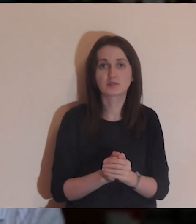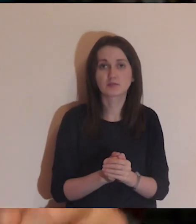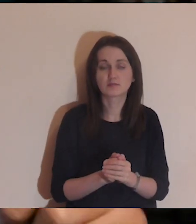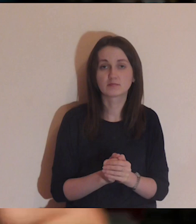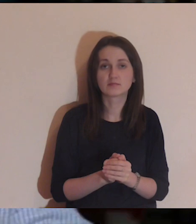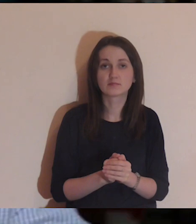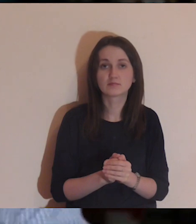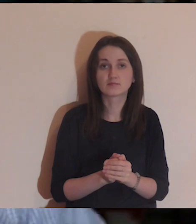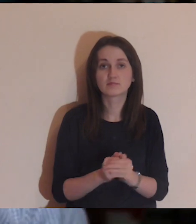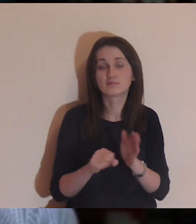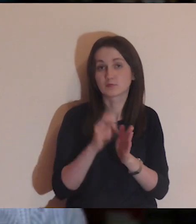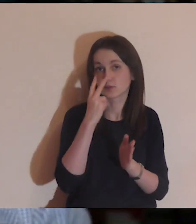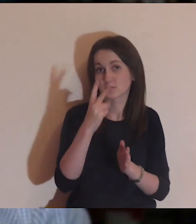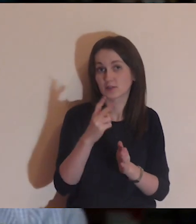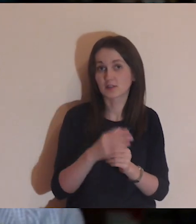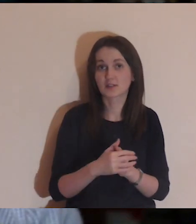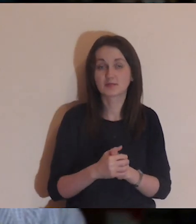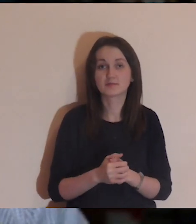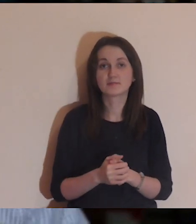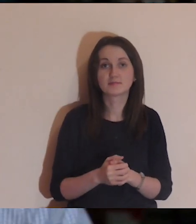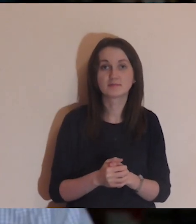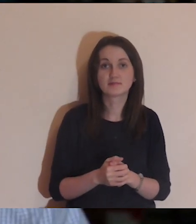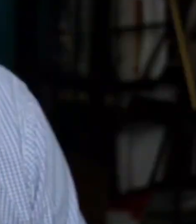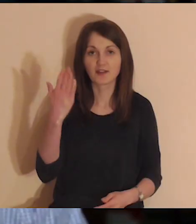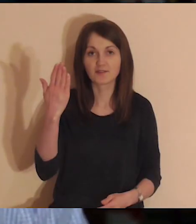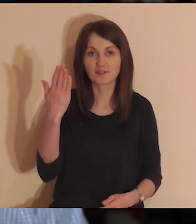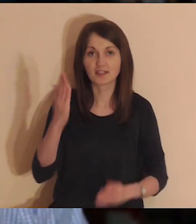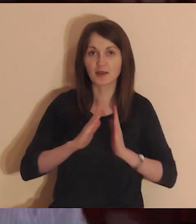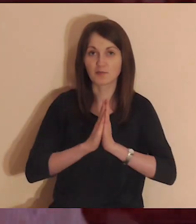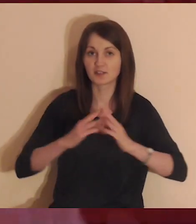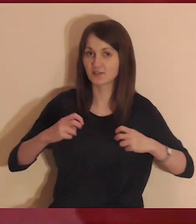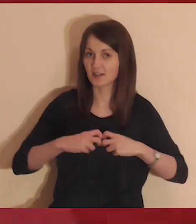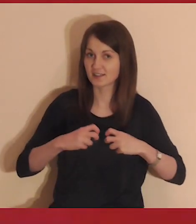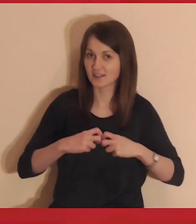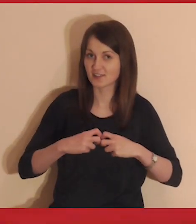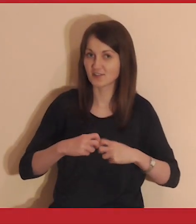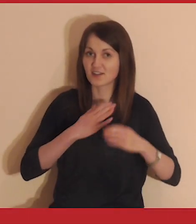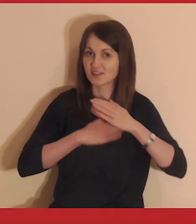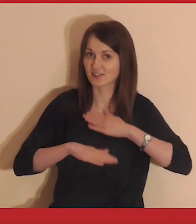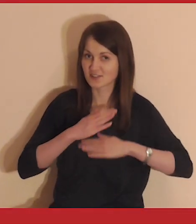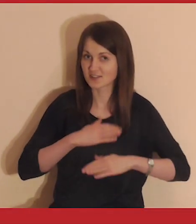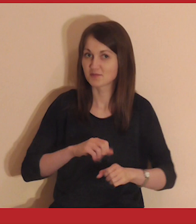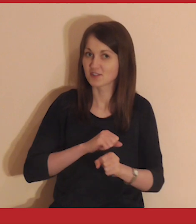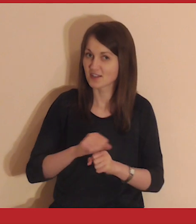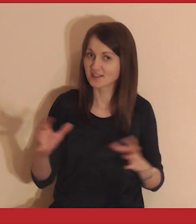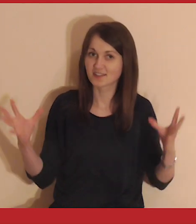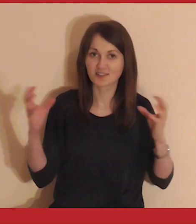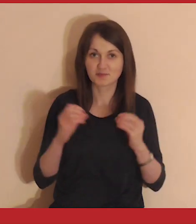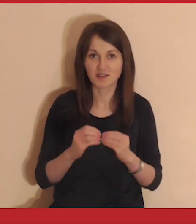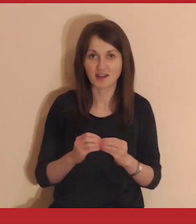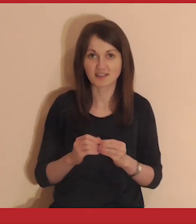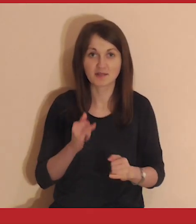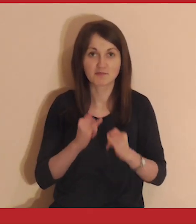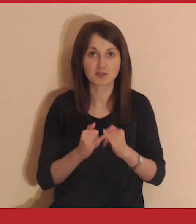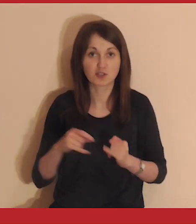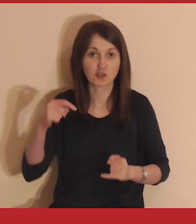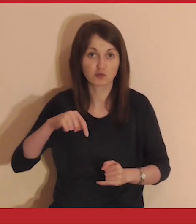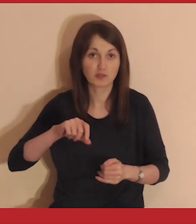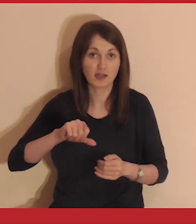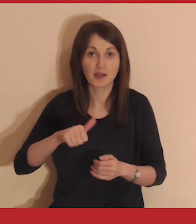to przewińcie pasek na Youtube, trochę do przodu. Do zobaczenia. Witaj na Medytacji online. Cieszymy się, że jesteś z nami.